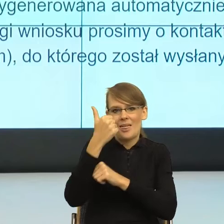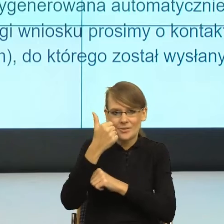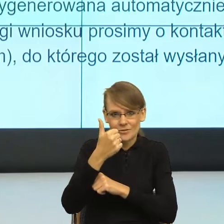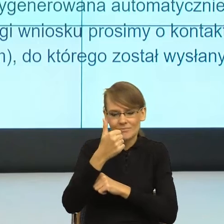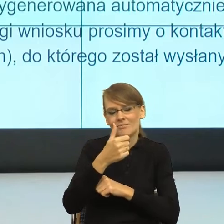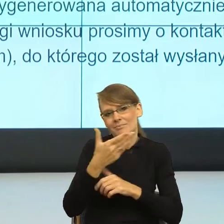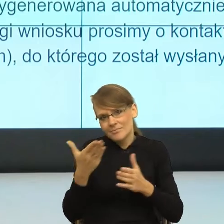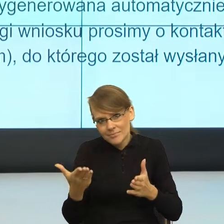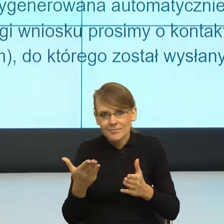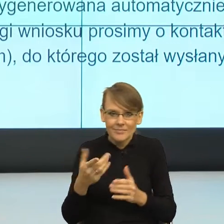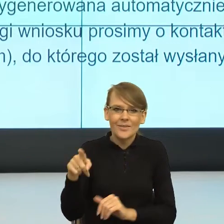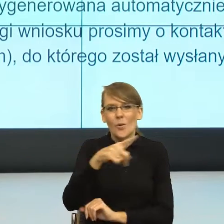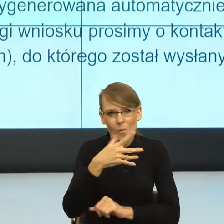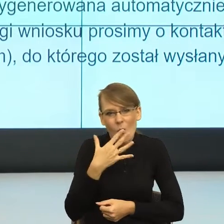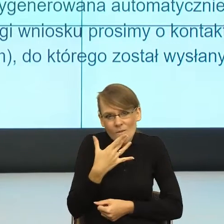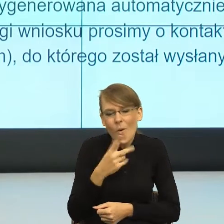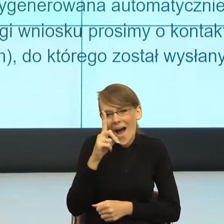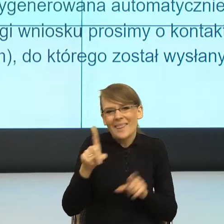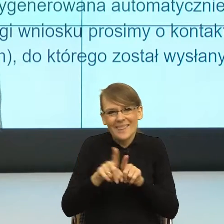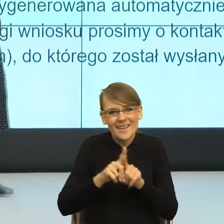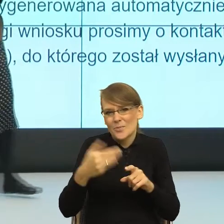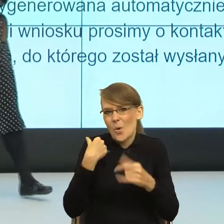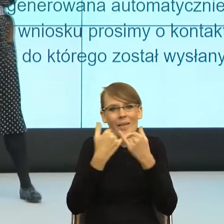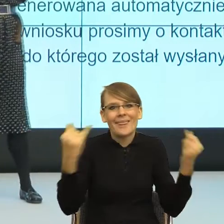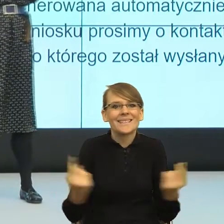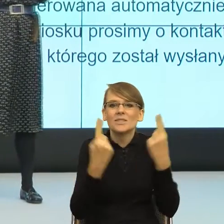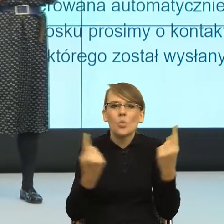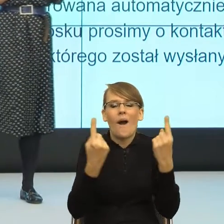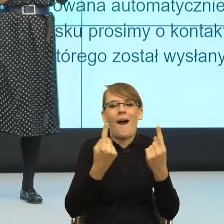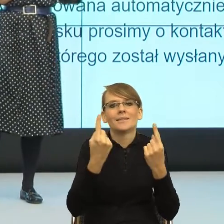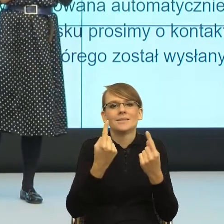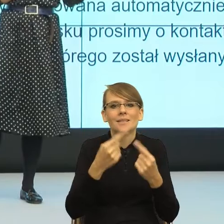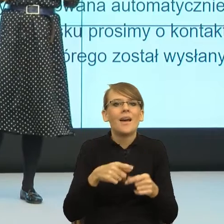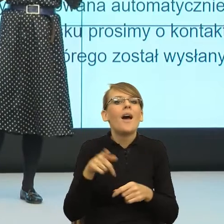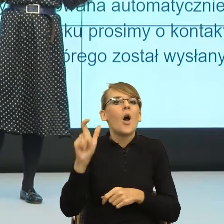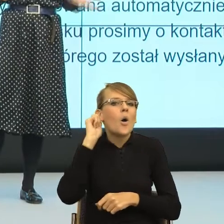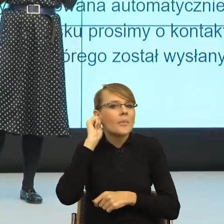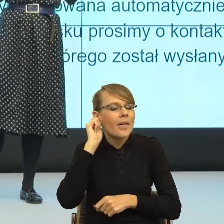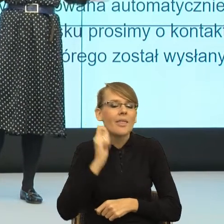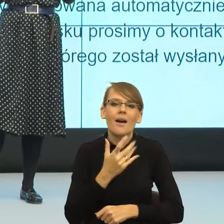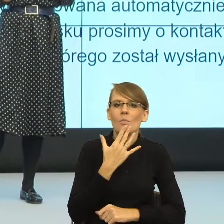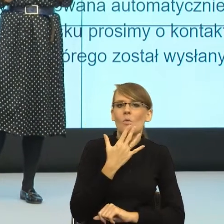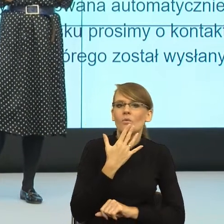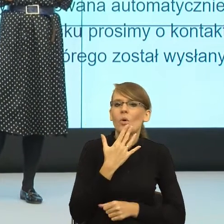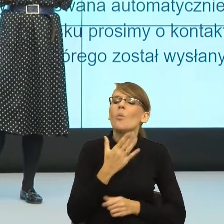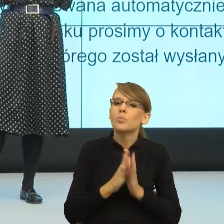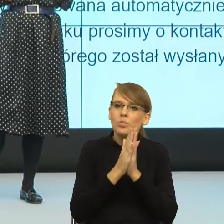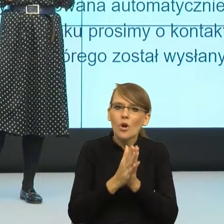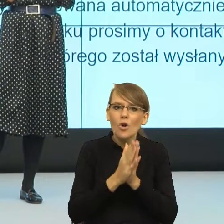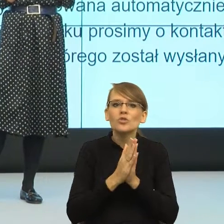bo oczywiście było dużo innych sytuacji, w których kobiety mówiły, że bardzo proszą, żeby używać formy feminatywnych,